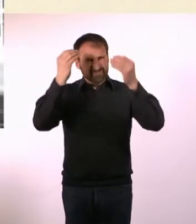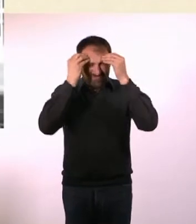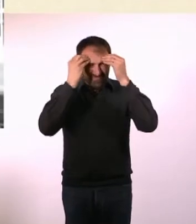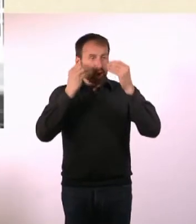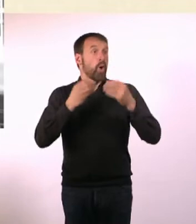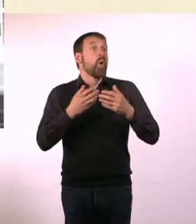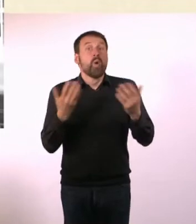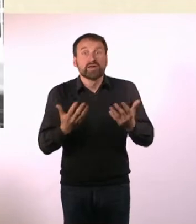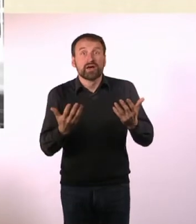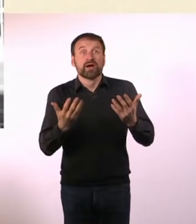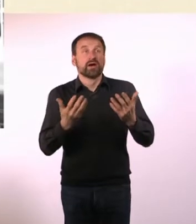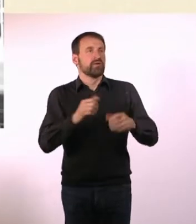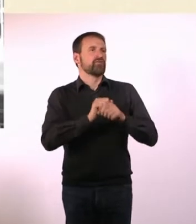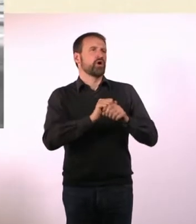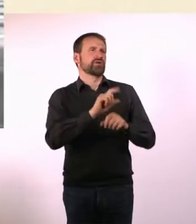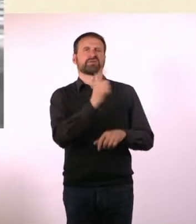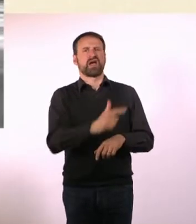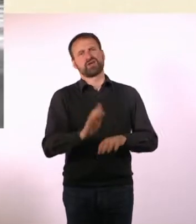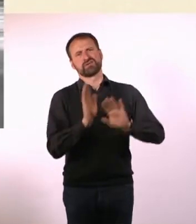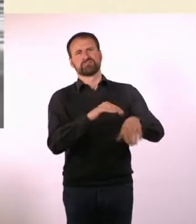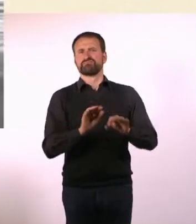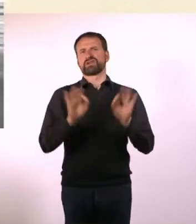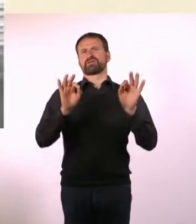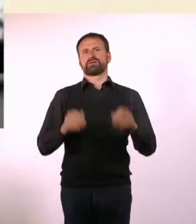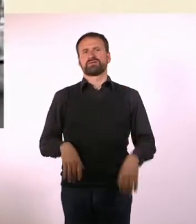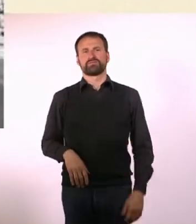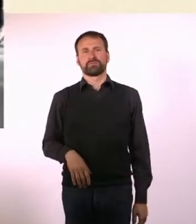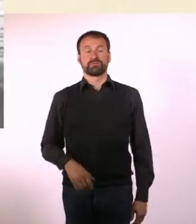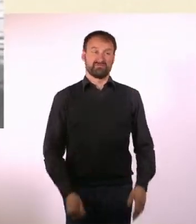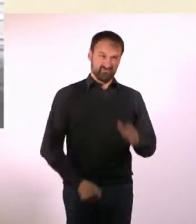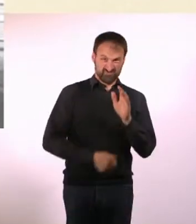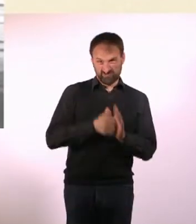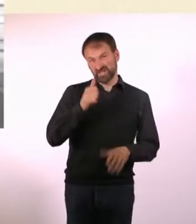* Die meisten Menschen in Deutschland leiden an Normalität.* * Die Welt ist für sie schwarzweiß.*